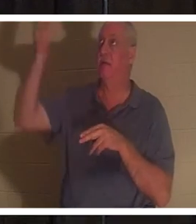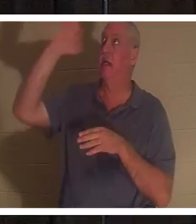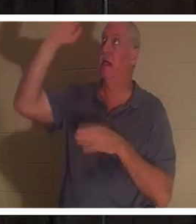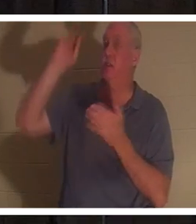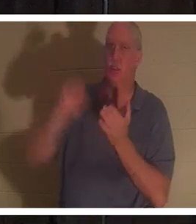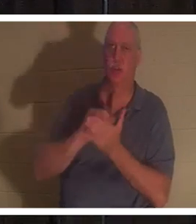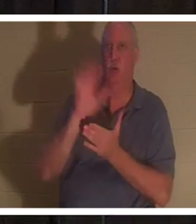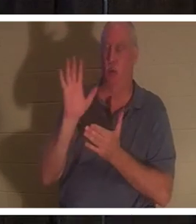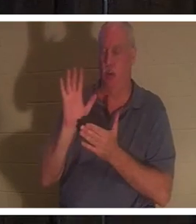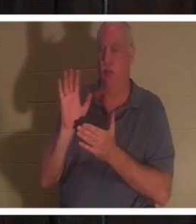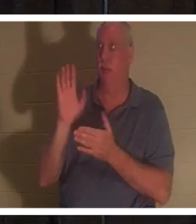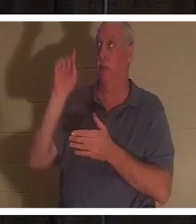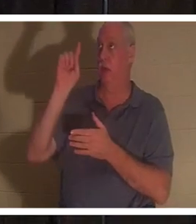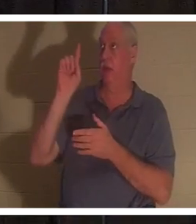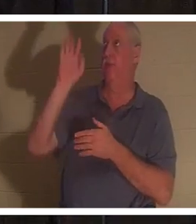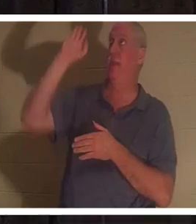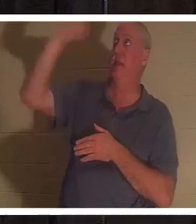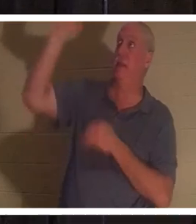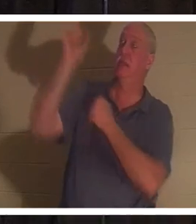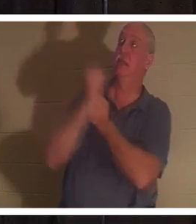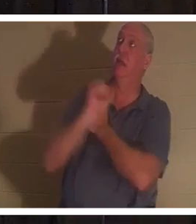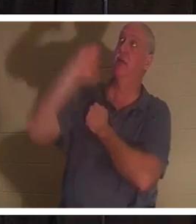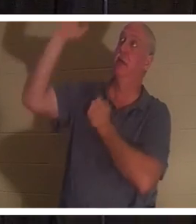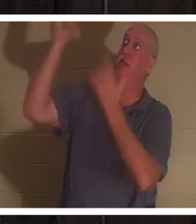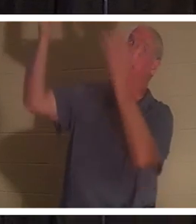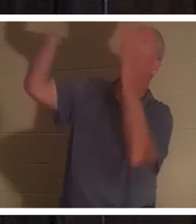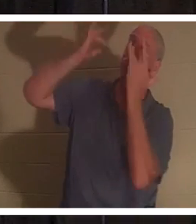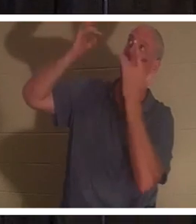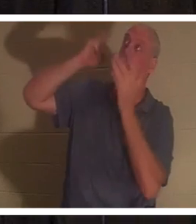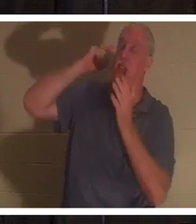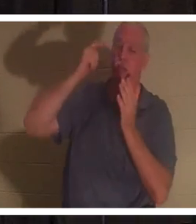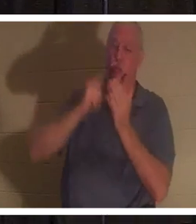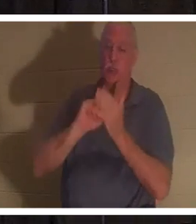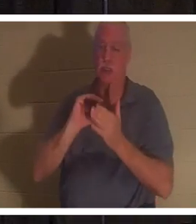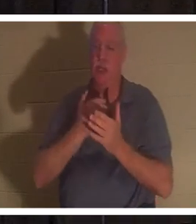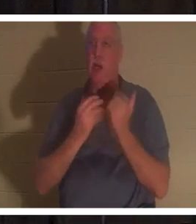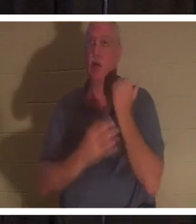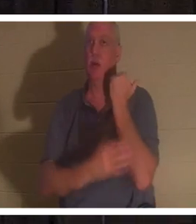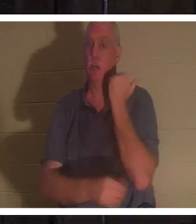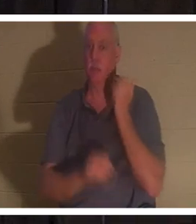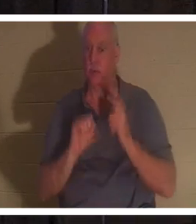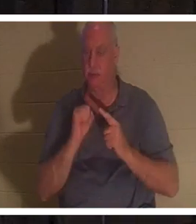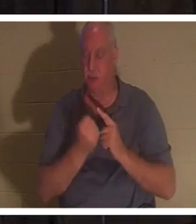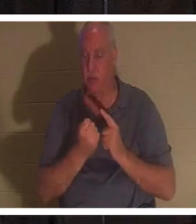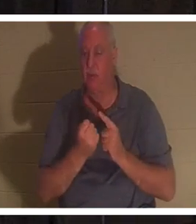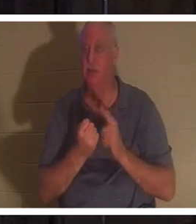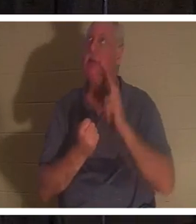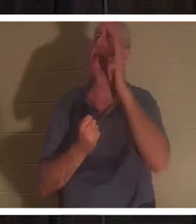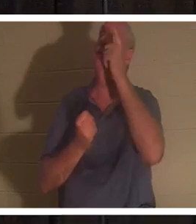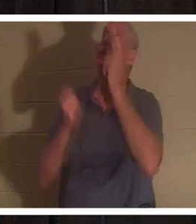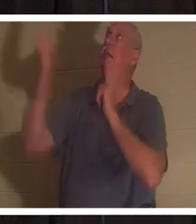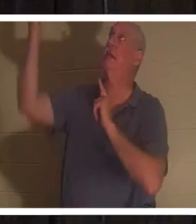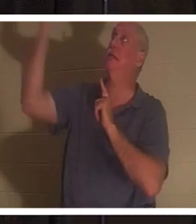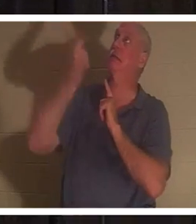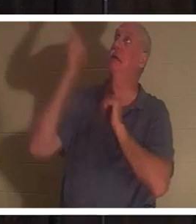अपने प्यार और दया से हमारी खराब हालत को पहचान लिया है। कहने को तो वह सीढ़ी से नीचे उतर आया है